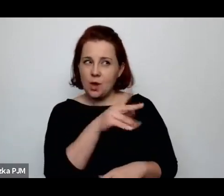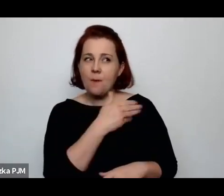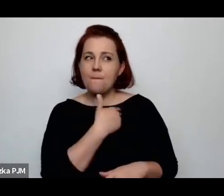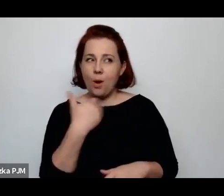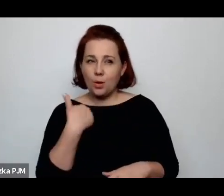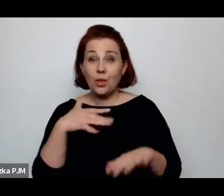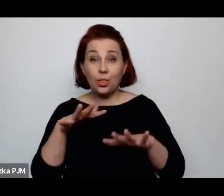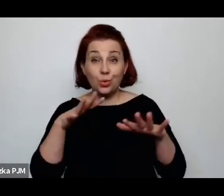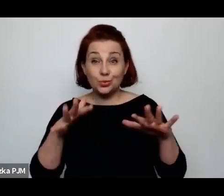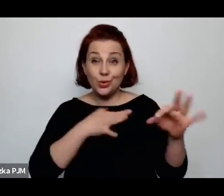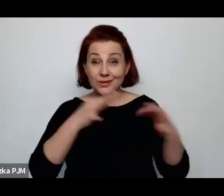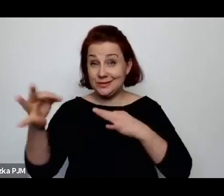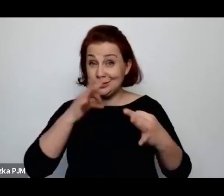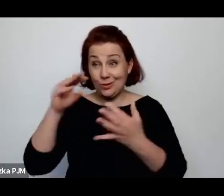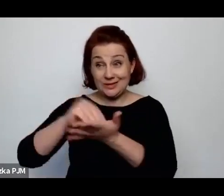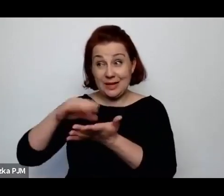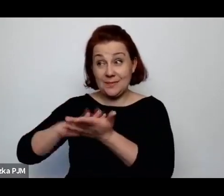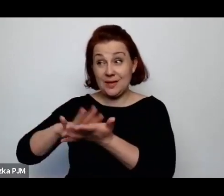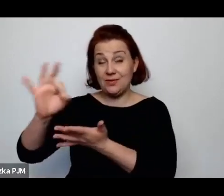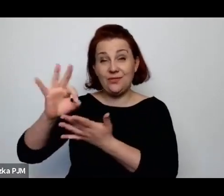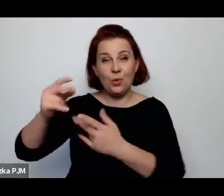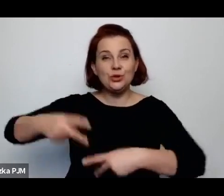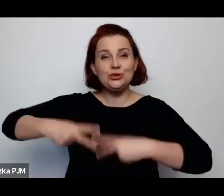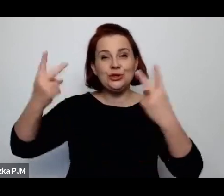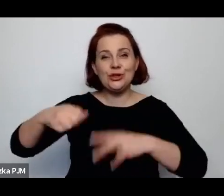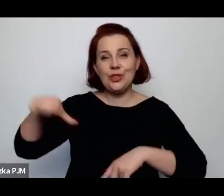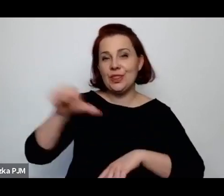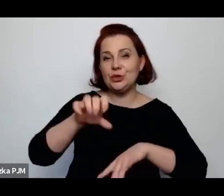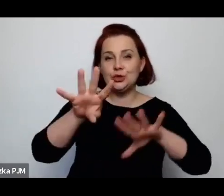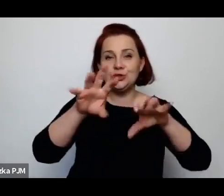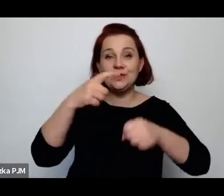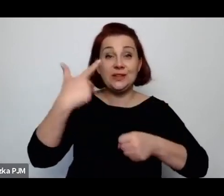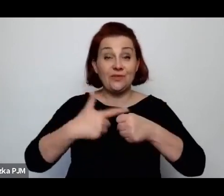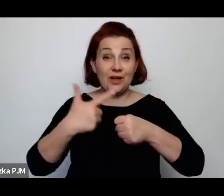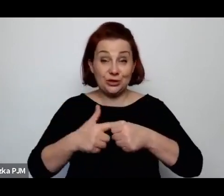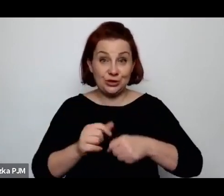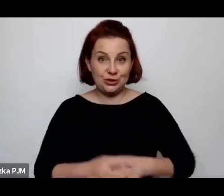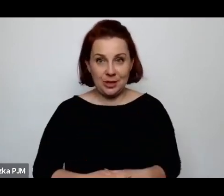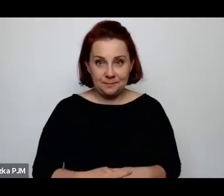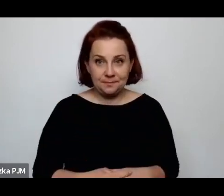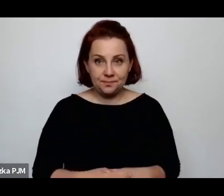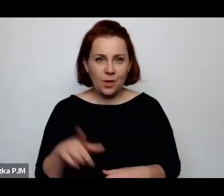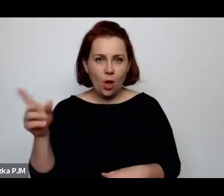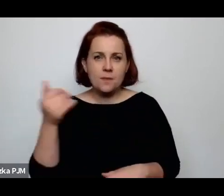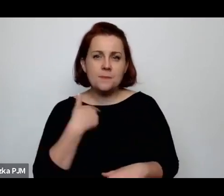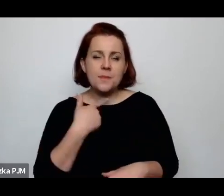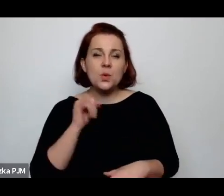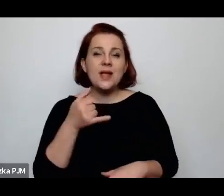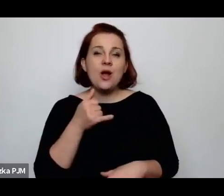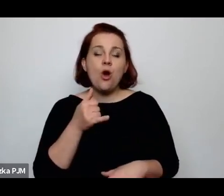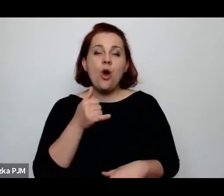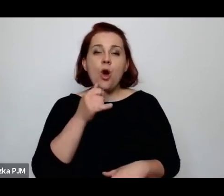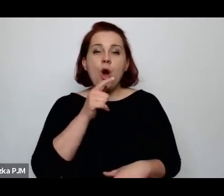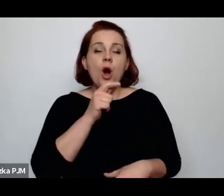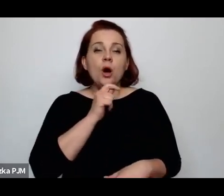zapisał w swoim dzienniku 1920 on szedł jako korespondent wojenny z armią bolszewicką